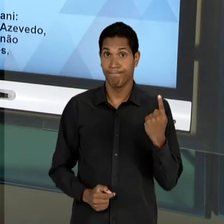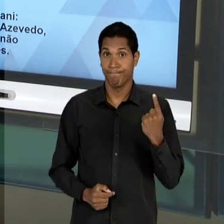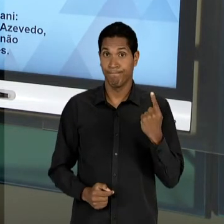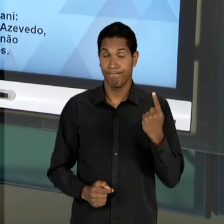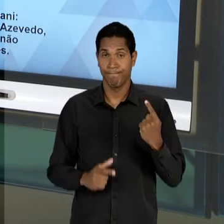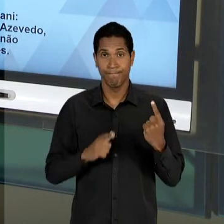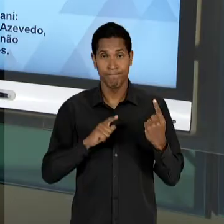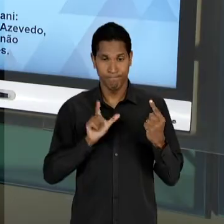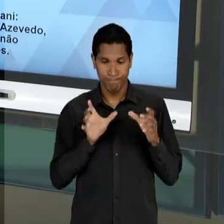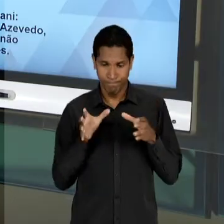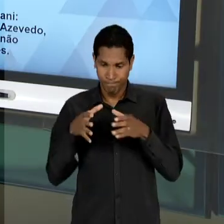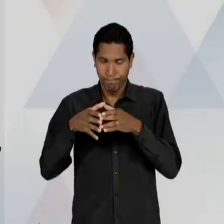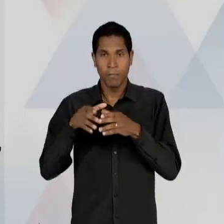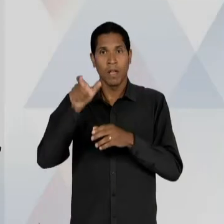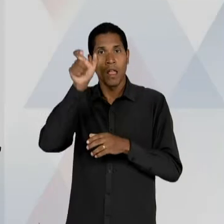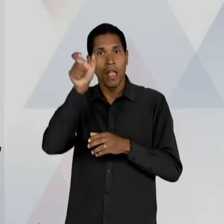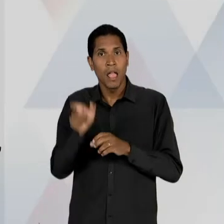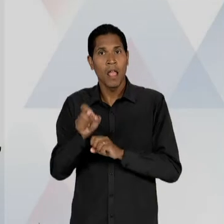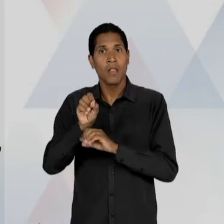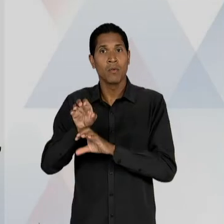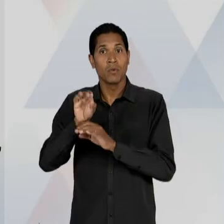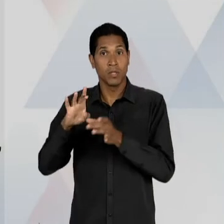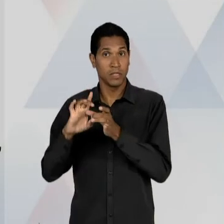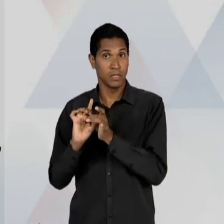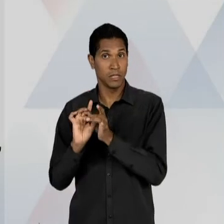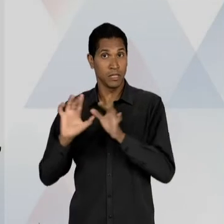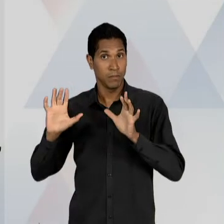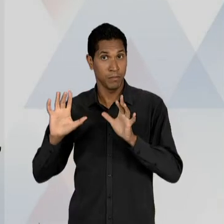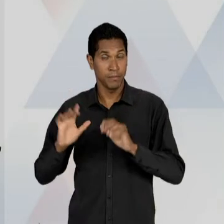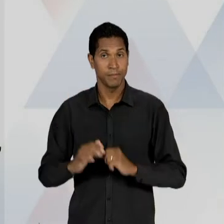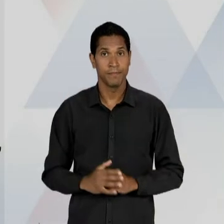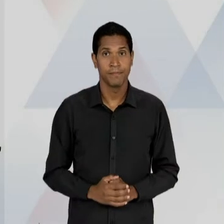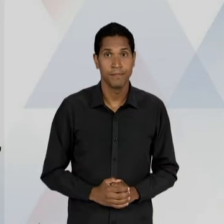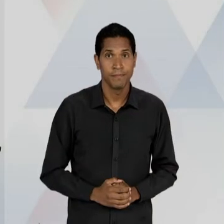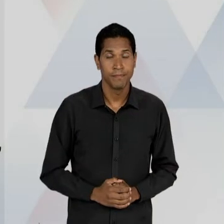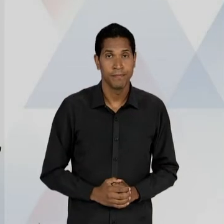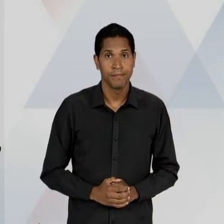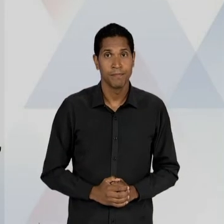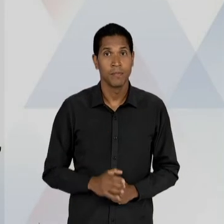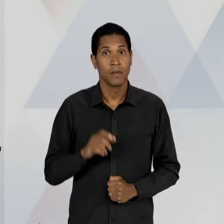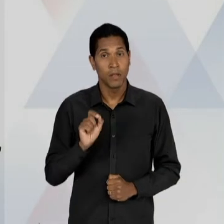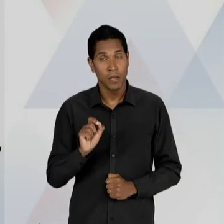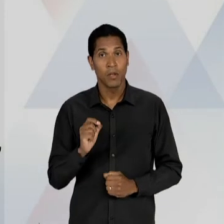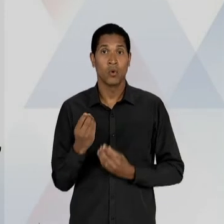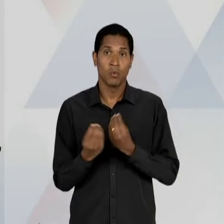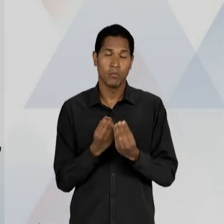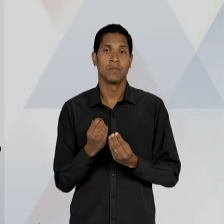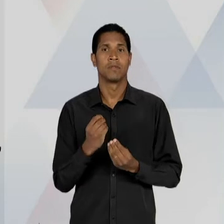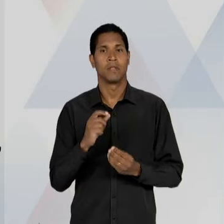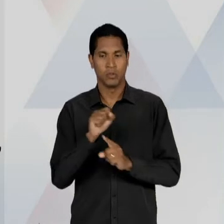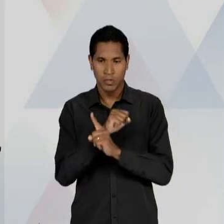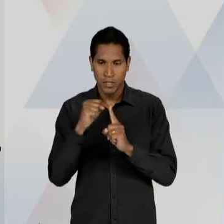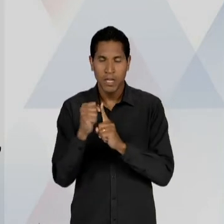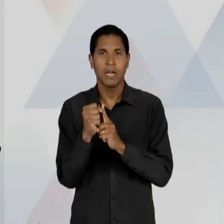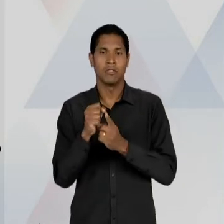EDUCADORES LIBERAIS COM O REFORÇO DAS SUAS PROPOSTAS DE DEMOCRATIZAÇÃO DA SOCIEDADE, VIA A